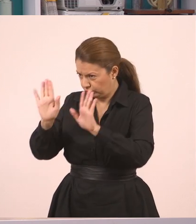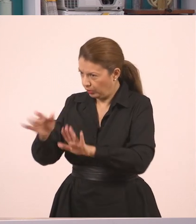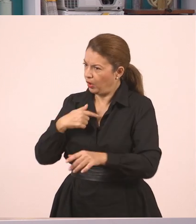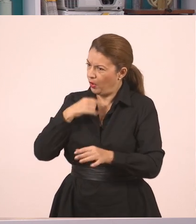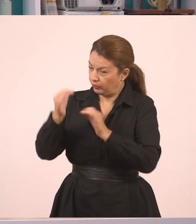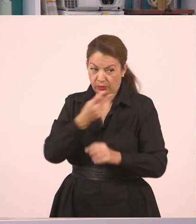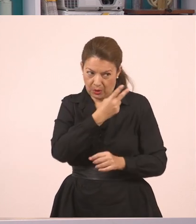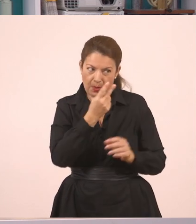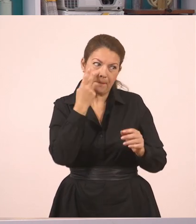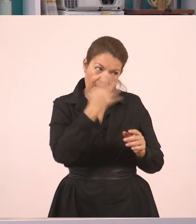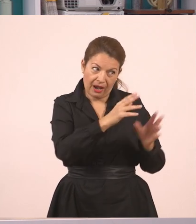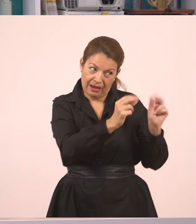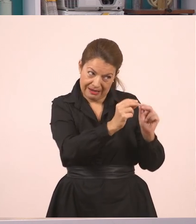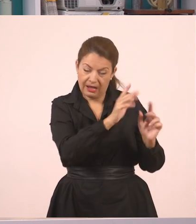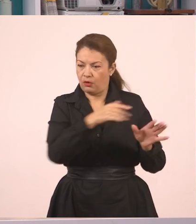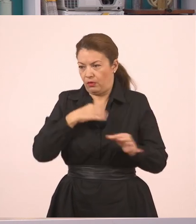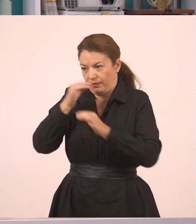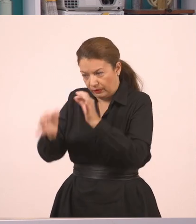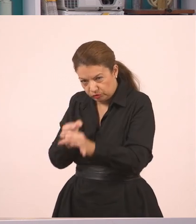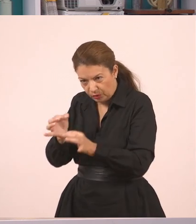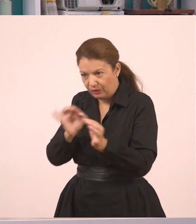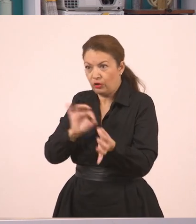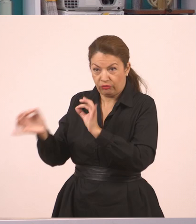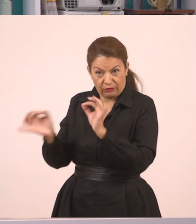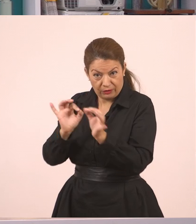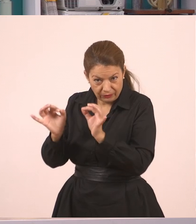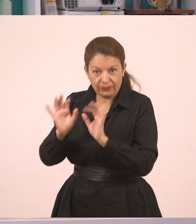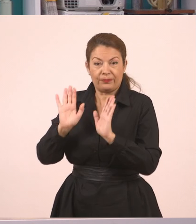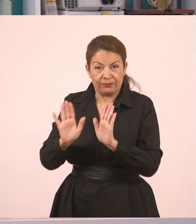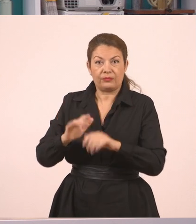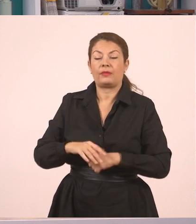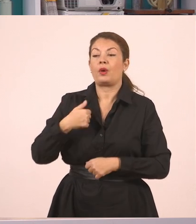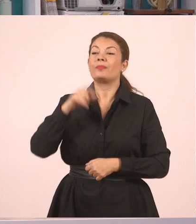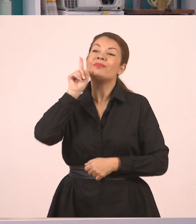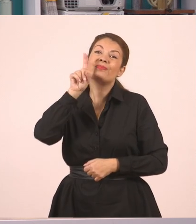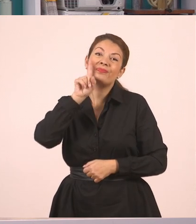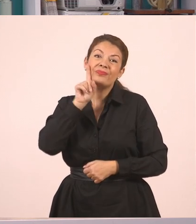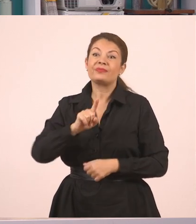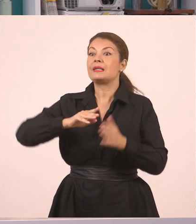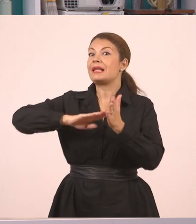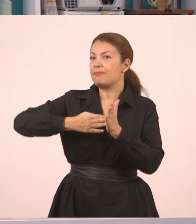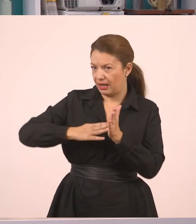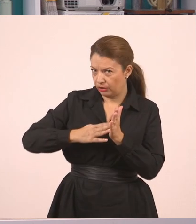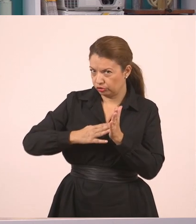Η υπάλληλος... Εγώ που ήμουνα μπροστά θα σου πω. Η υπάλληλος ρώτησε...